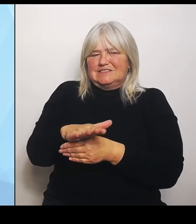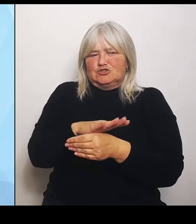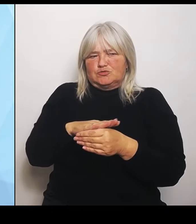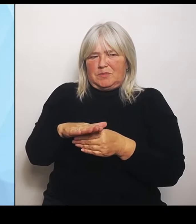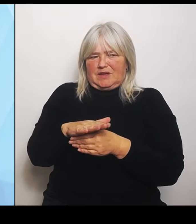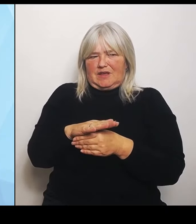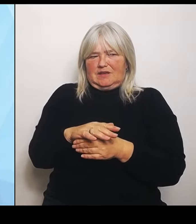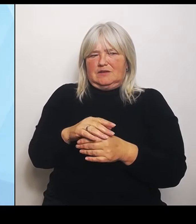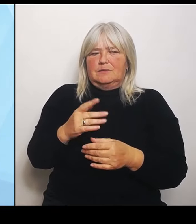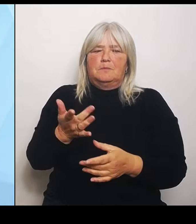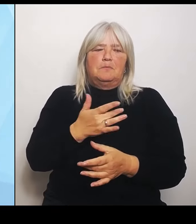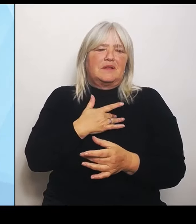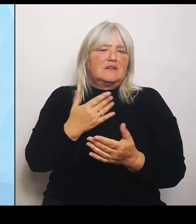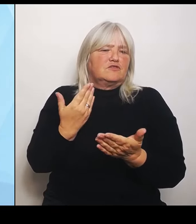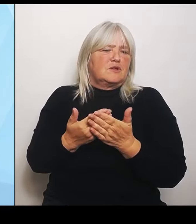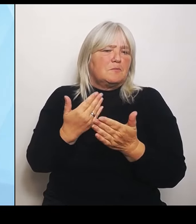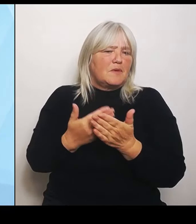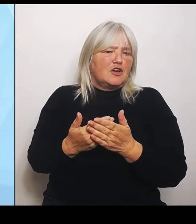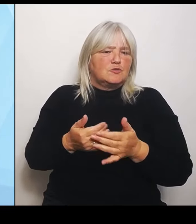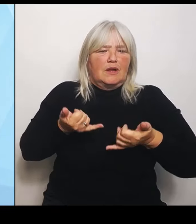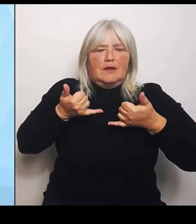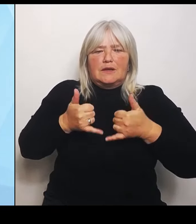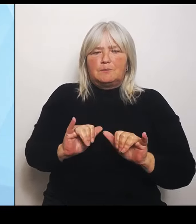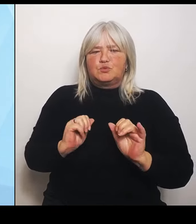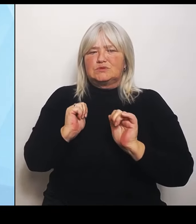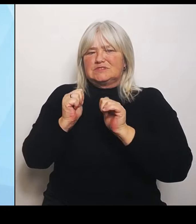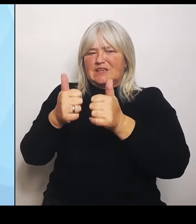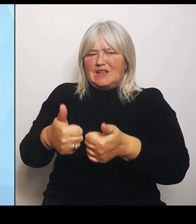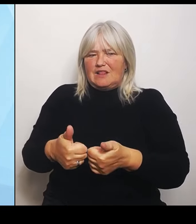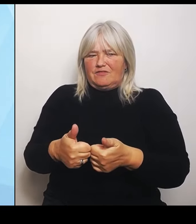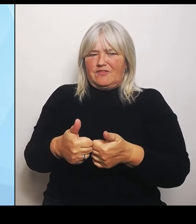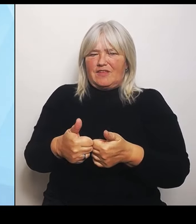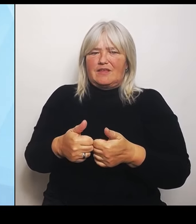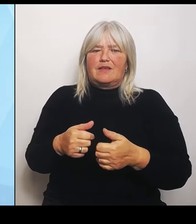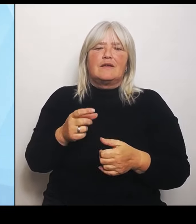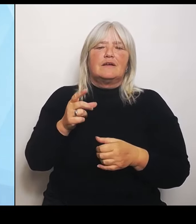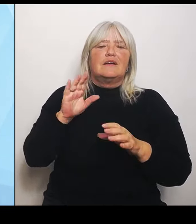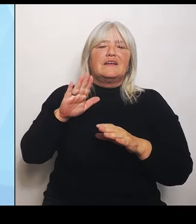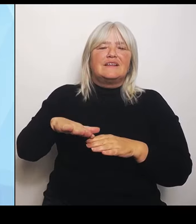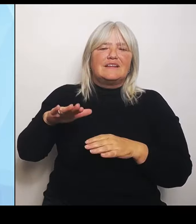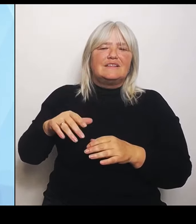Pädiatrie, also Kinder und Jugendmedizin. Aber auch die Notfallversorgung in ihren verschiedenen Ausprägungen.